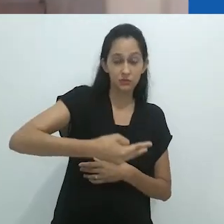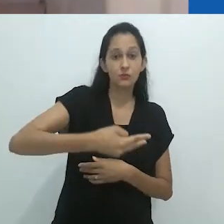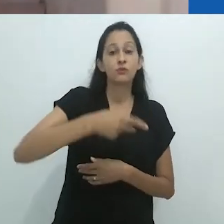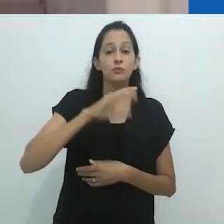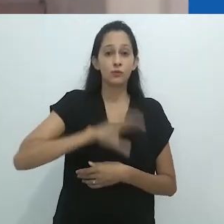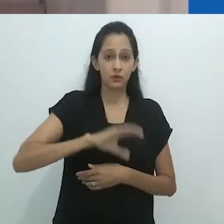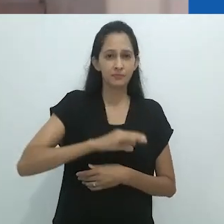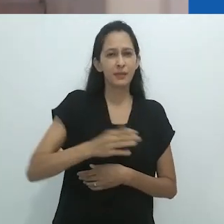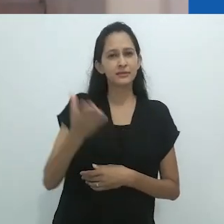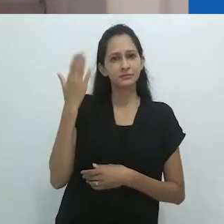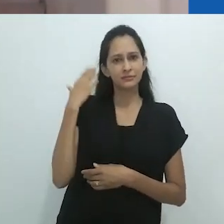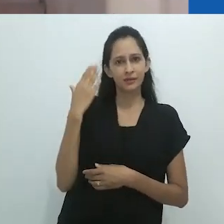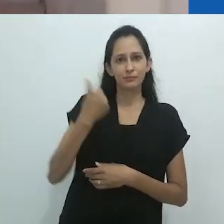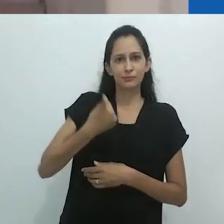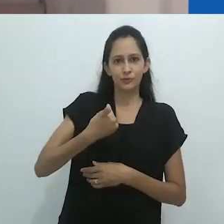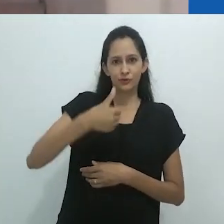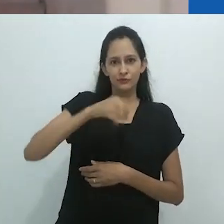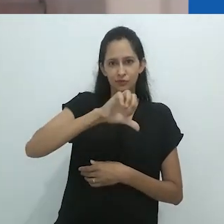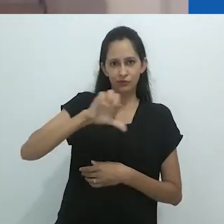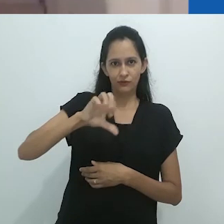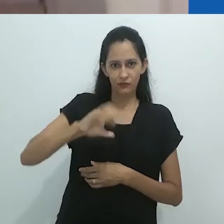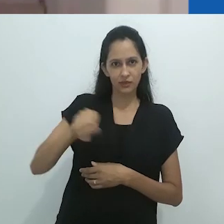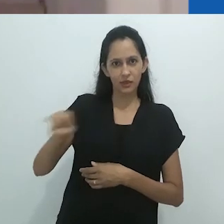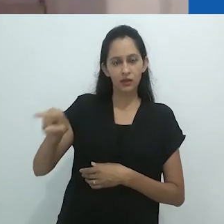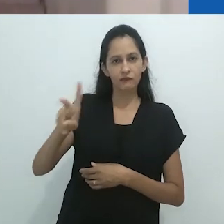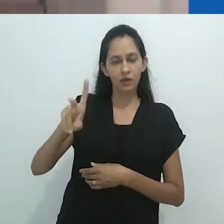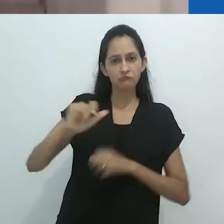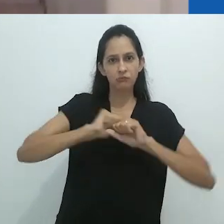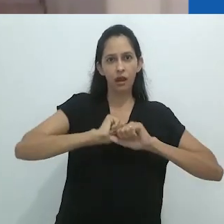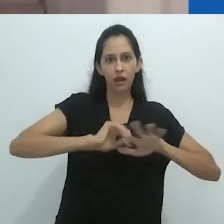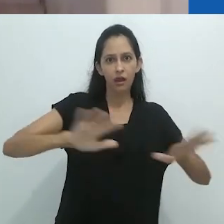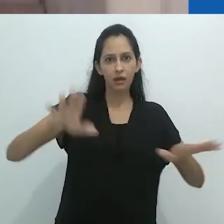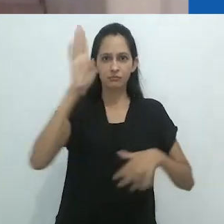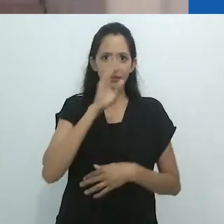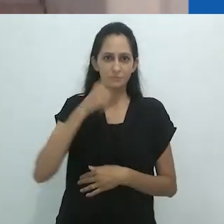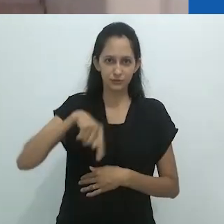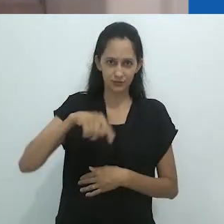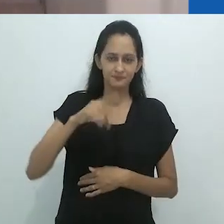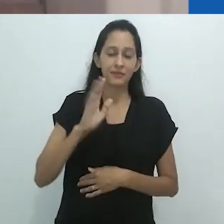No entanto, é de 1983 a primeira tradução de Taussig no país,